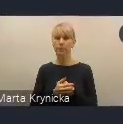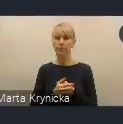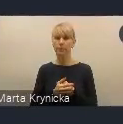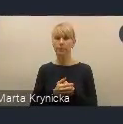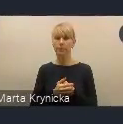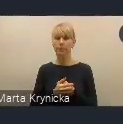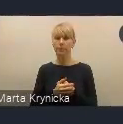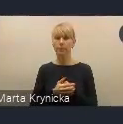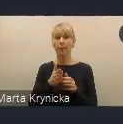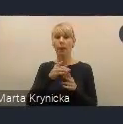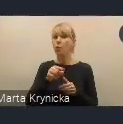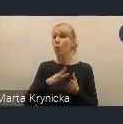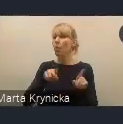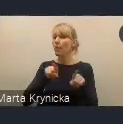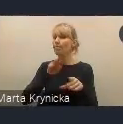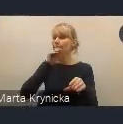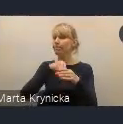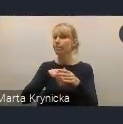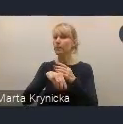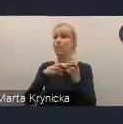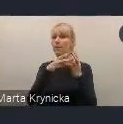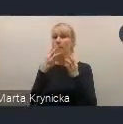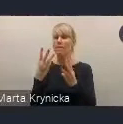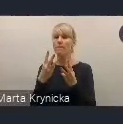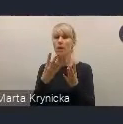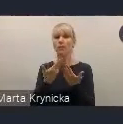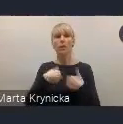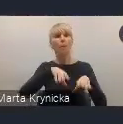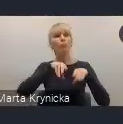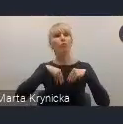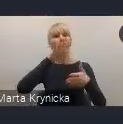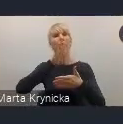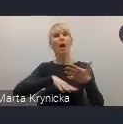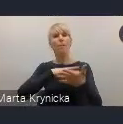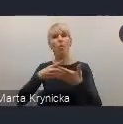dbałość o realizację przyjętych harmonogramów działań i planów realizacji